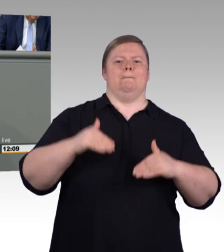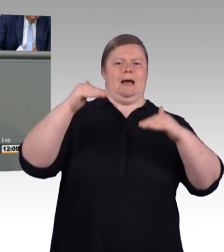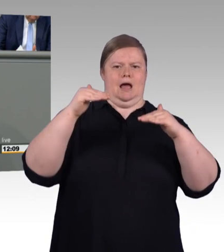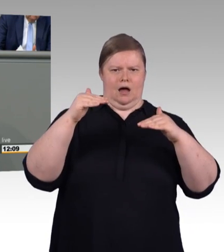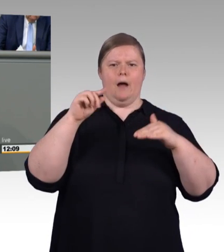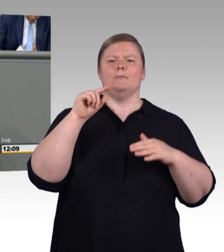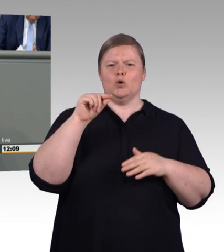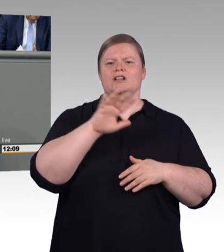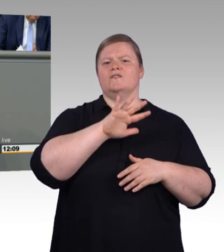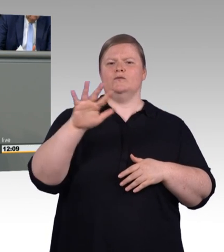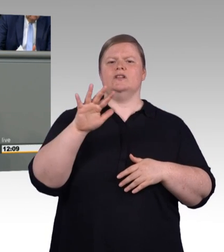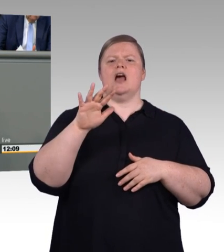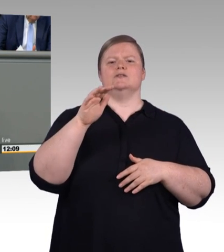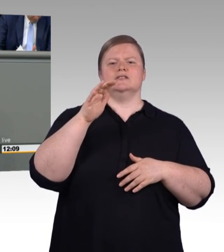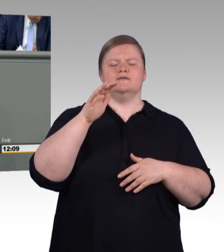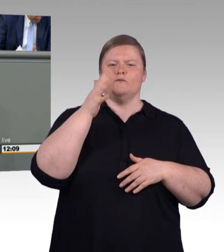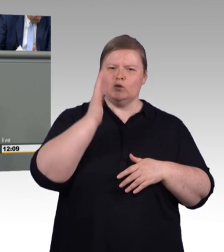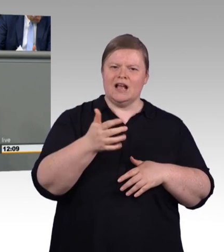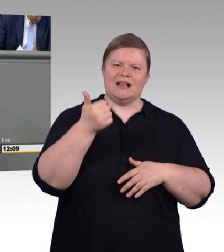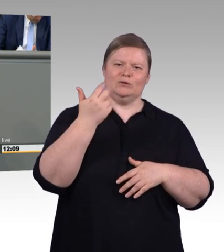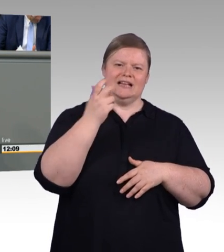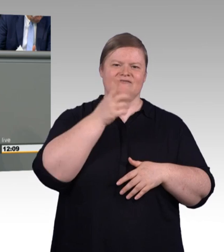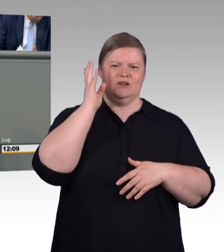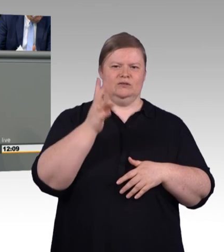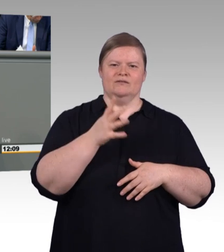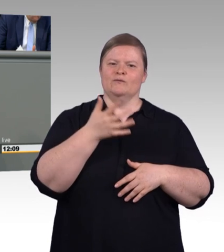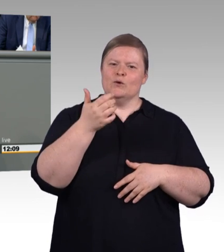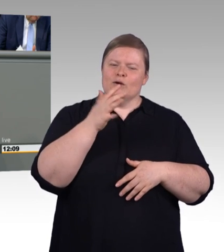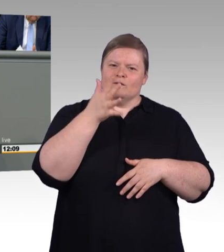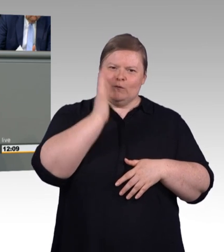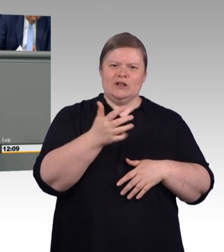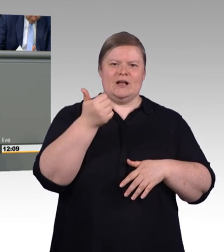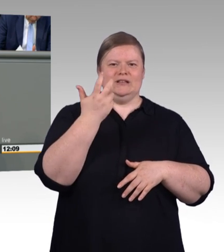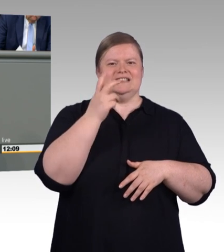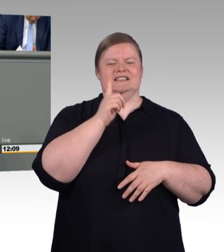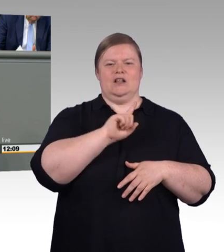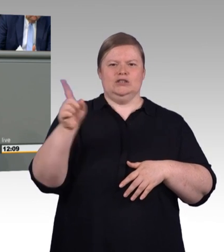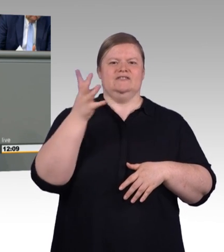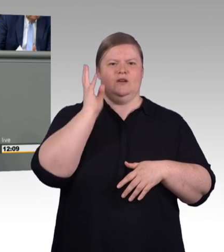dass ein Anstieg der tariflichen Ausbildungsvergütung insbesondere im Osten bereits stattgefunden hat.